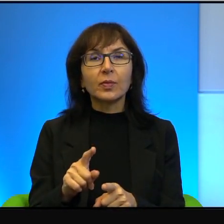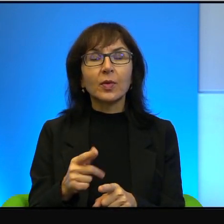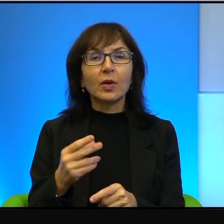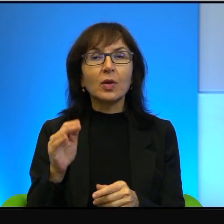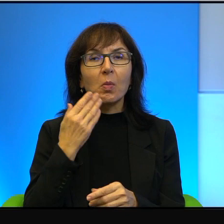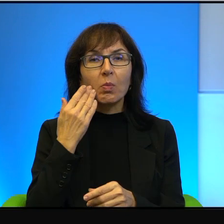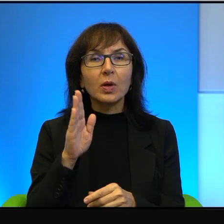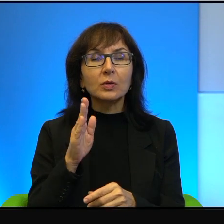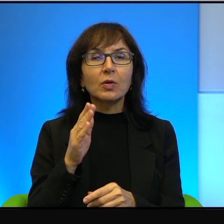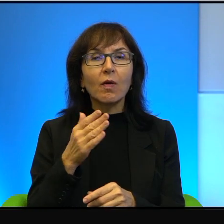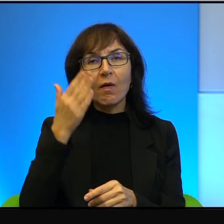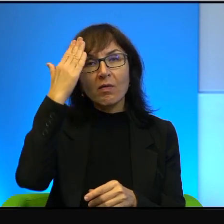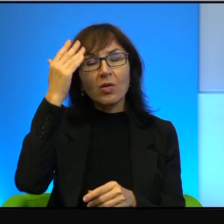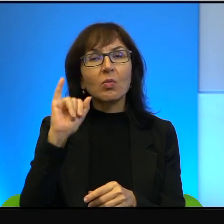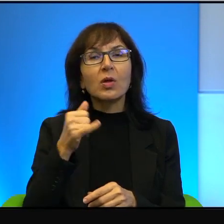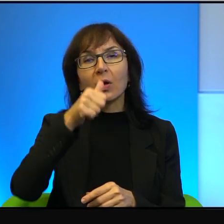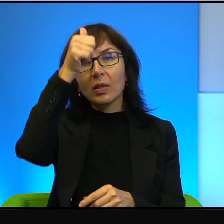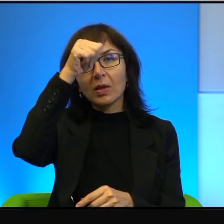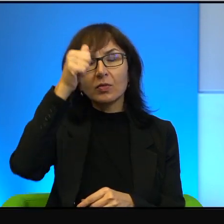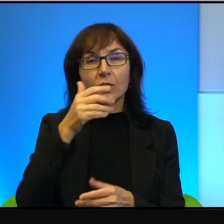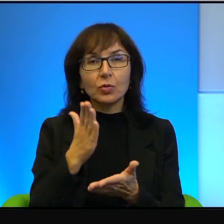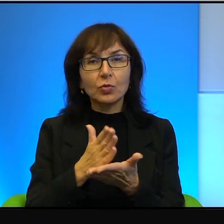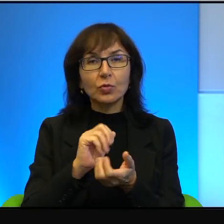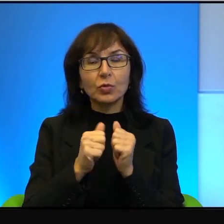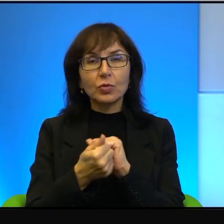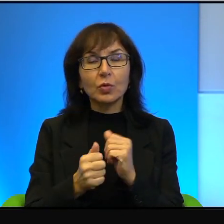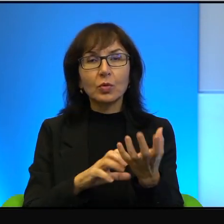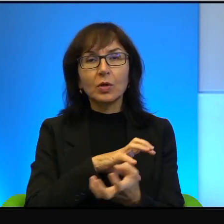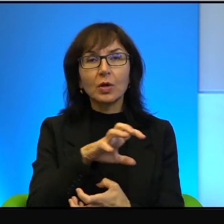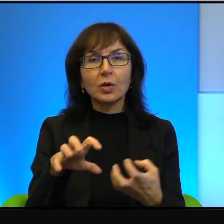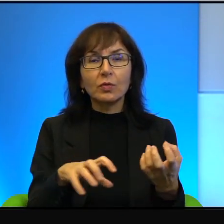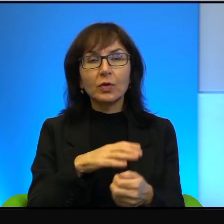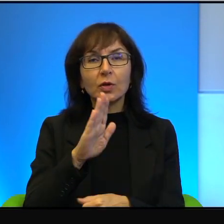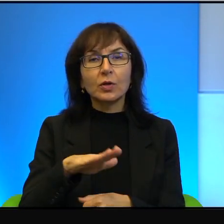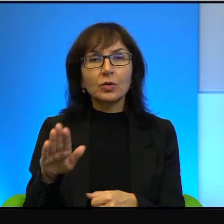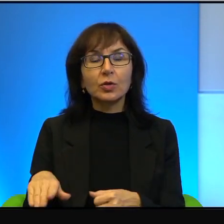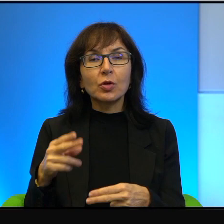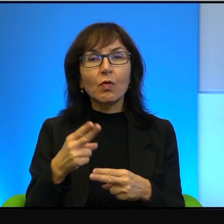jak to nazwać. Ponieważ są już na świecie dzieci, a nawet wnuki tych ludzi,